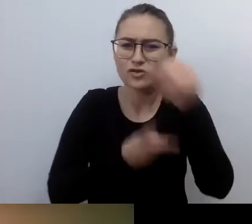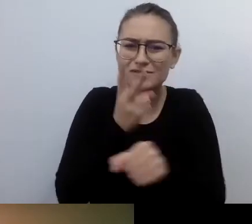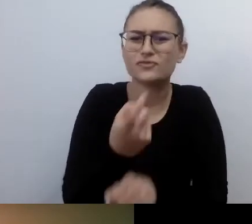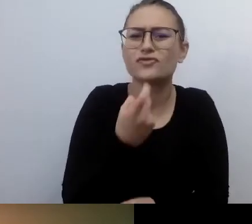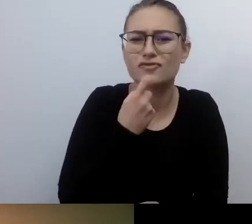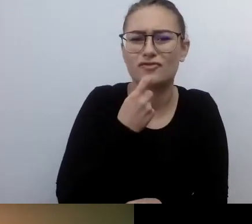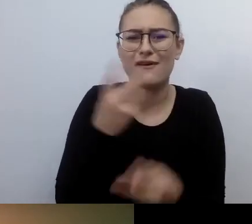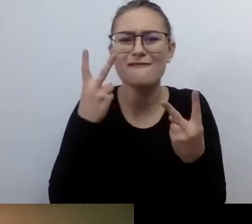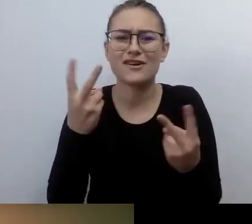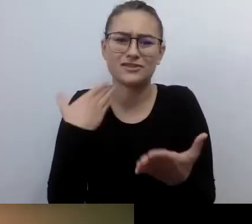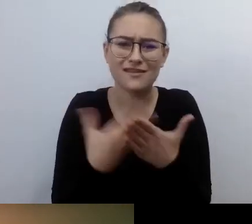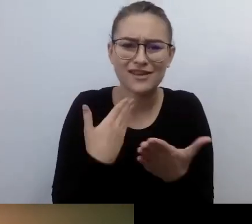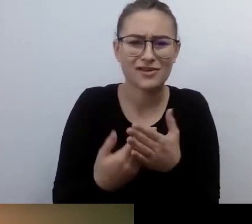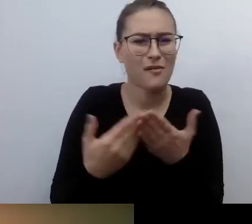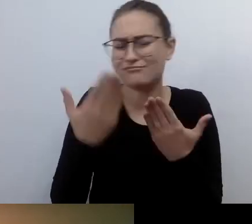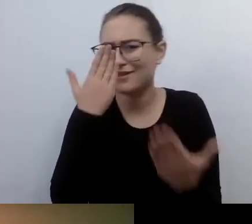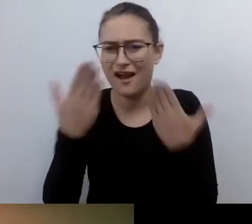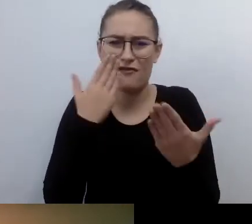Jak wygląda wprowadzanie dostępności.